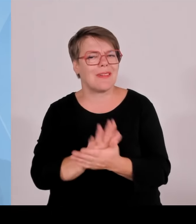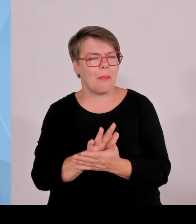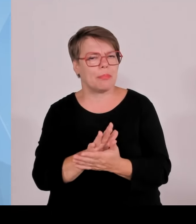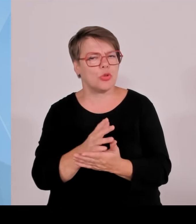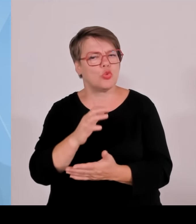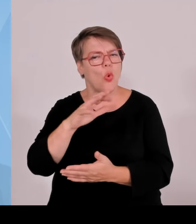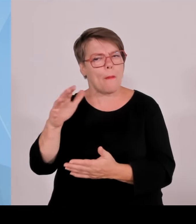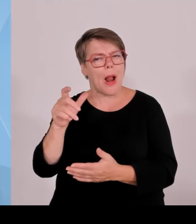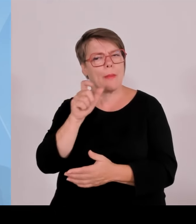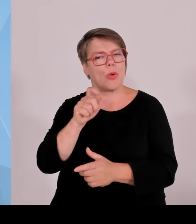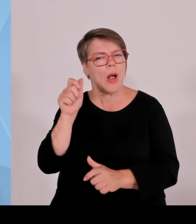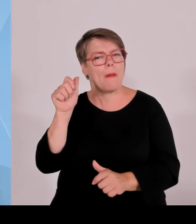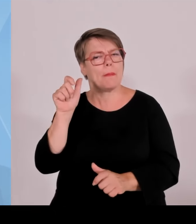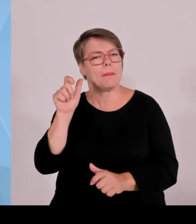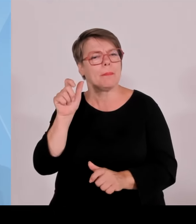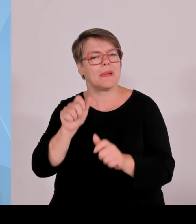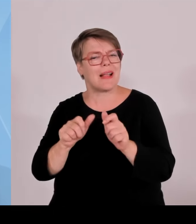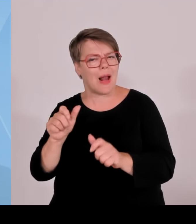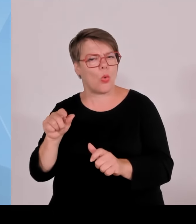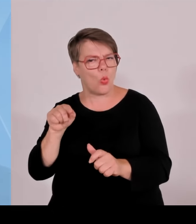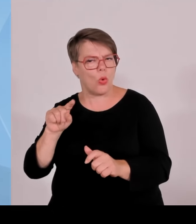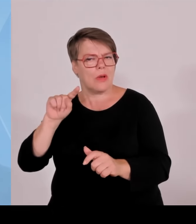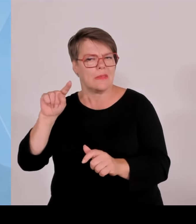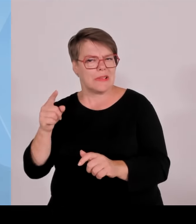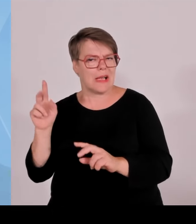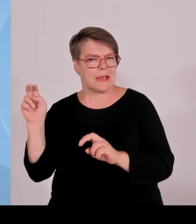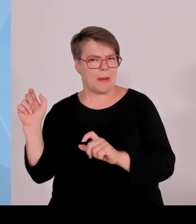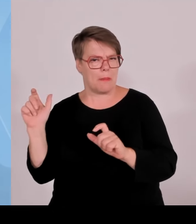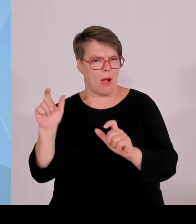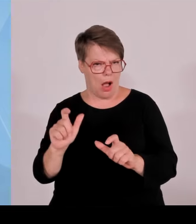mit einer Leistung von über einem MW die Anlagenbetreiber